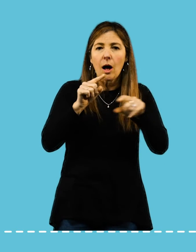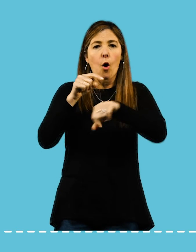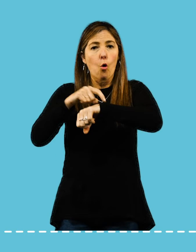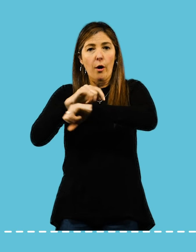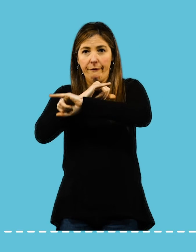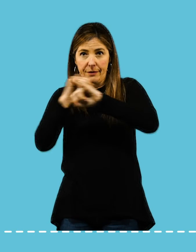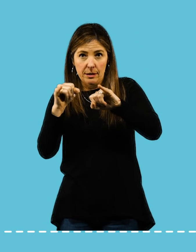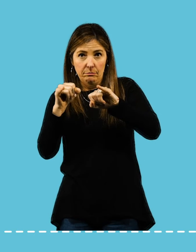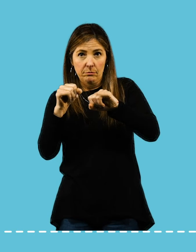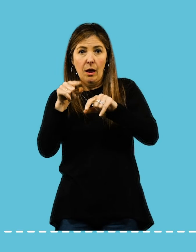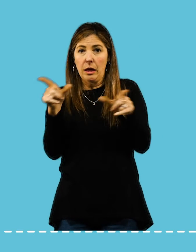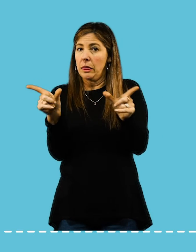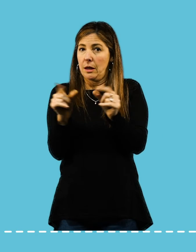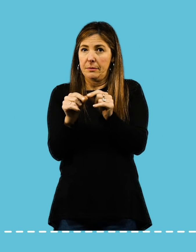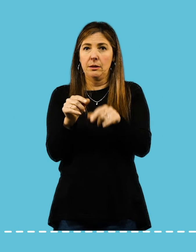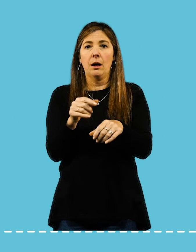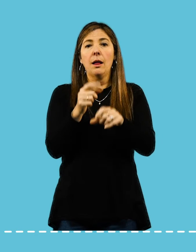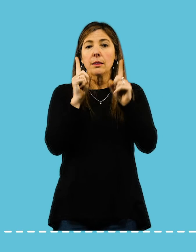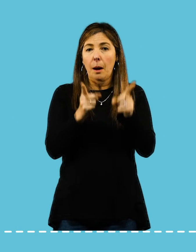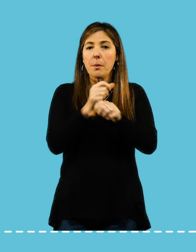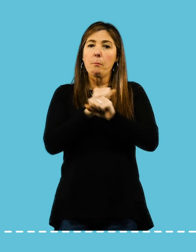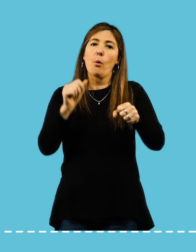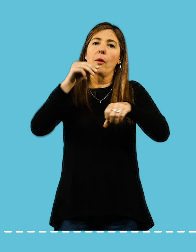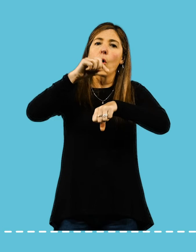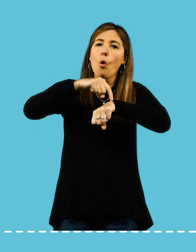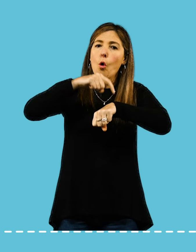Procurá delimitar un horario para finalizar tu jornada laboral.